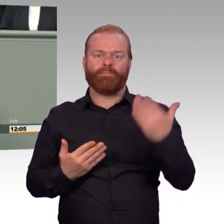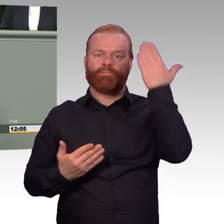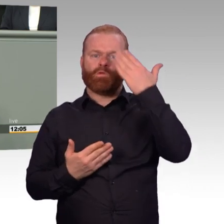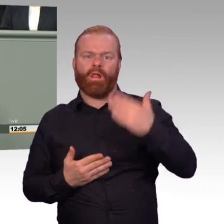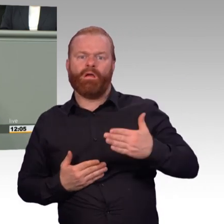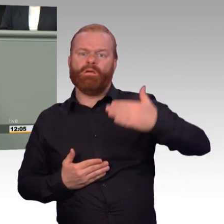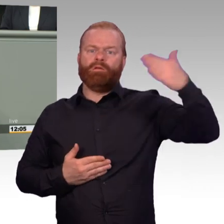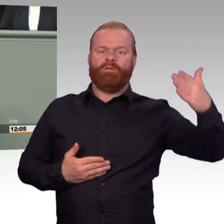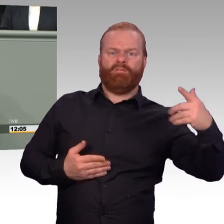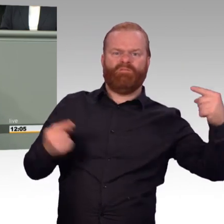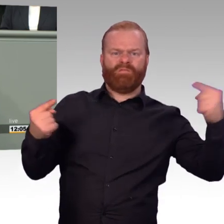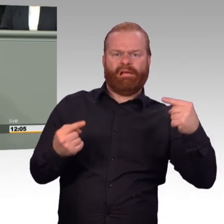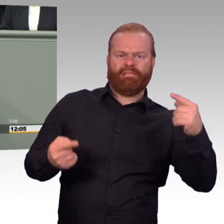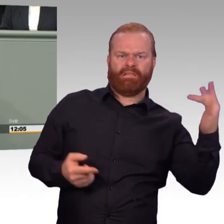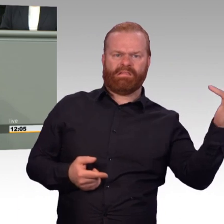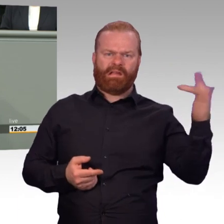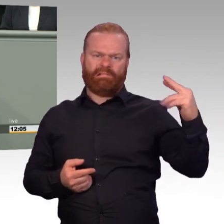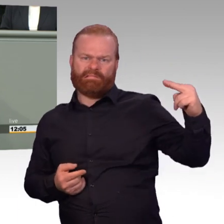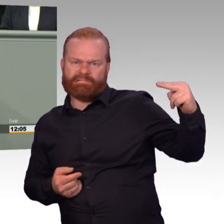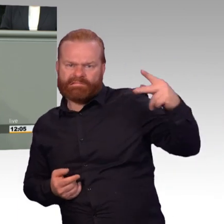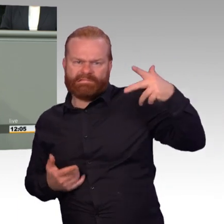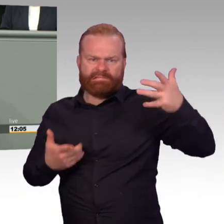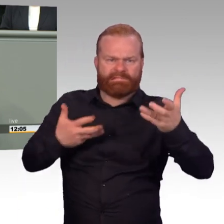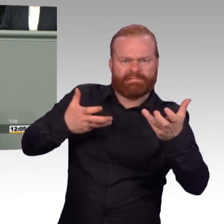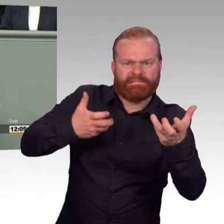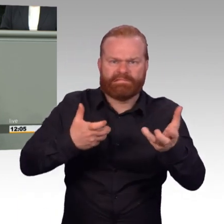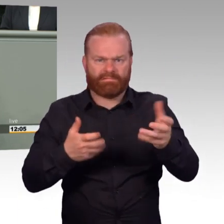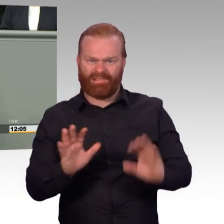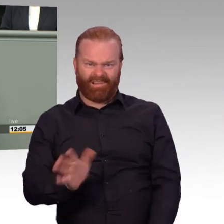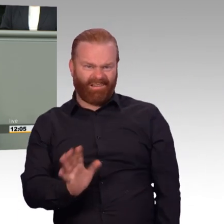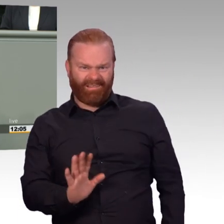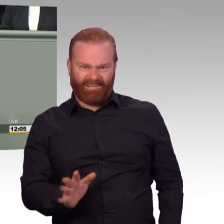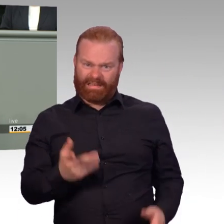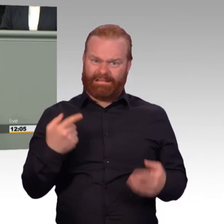für die Ausbildung von Soldaten wird den Vorgesetzten genommen. Und man kann bei diesen Regeln,